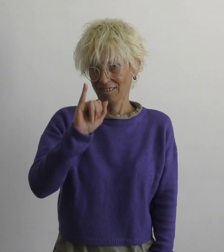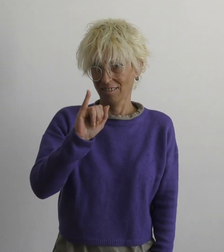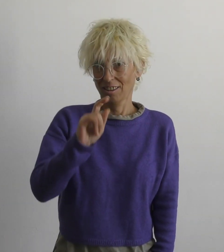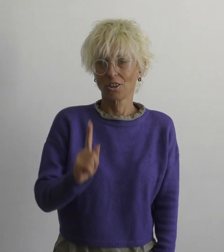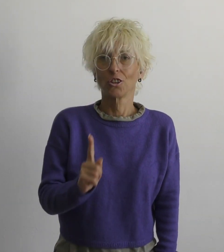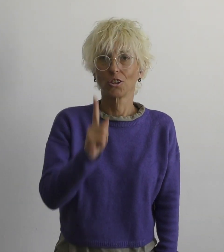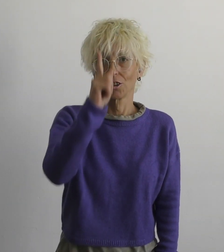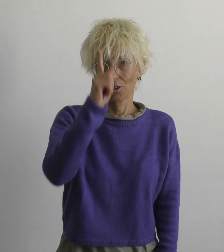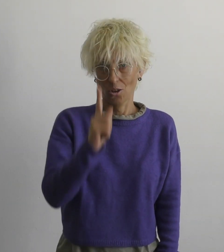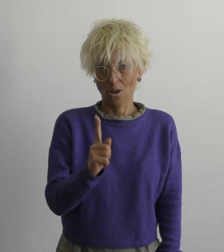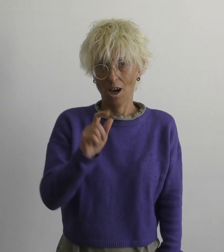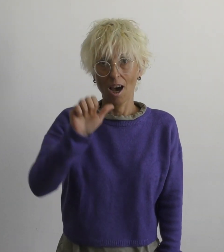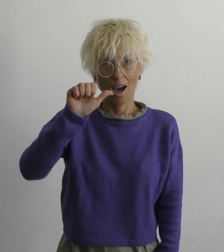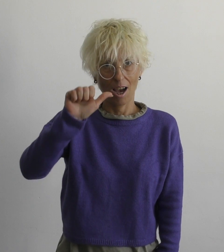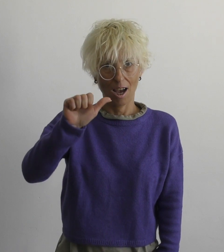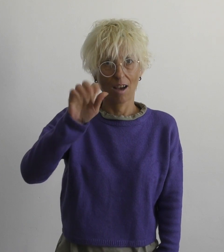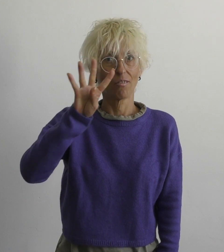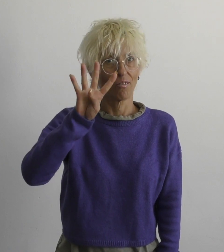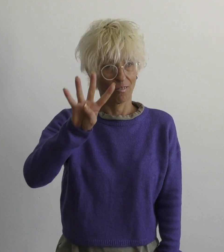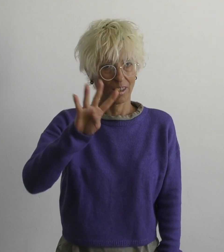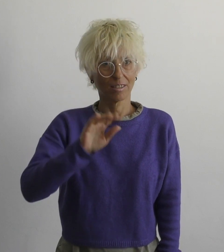Й о а в